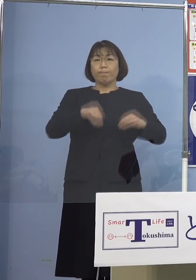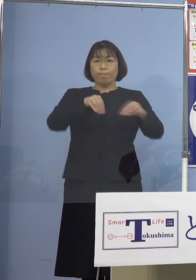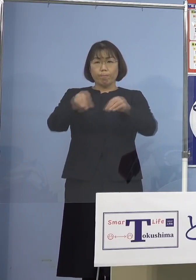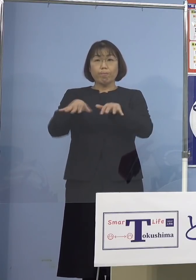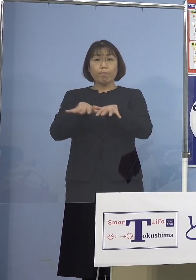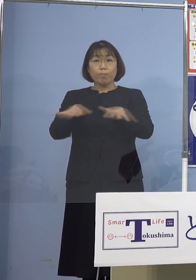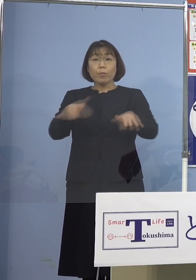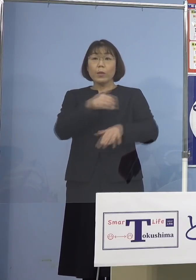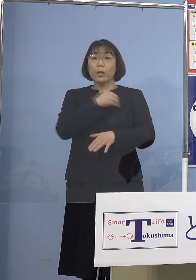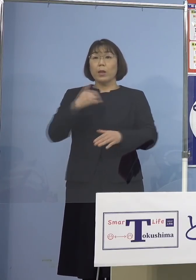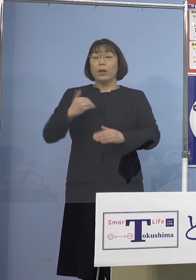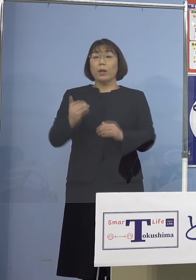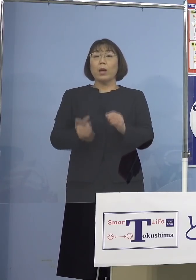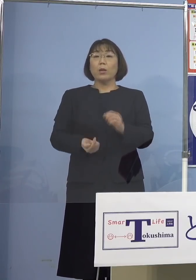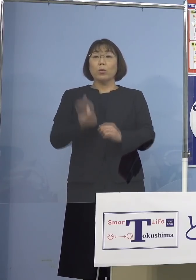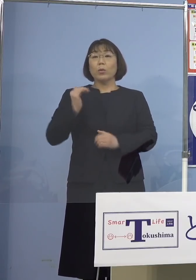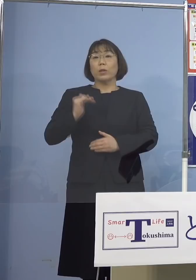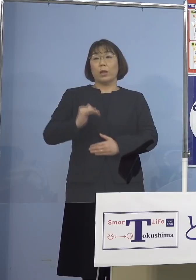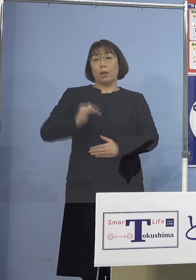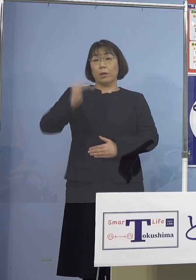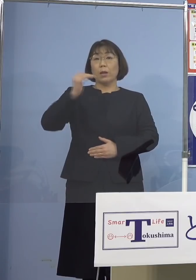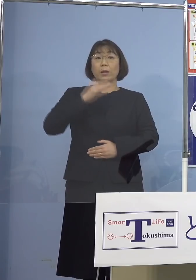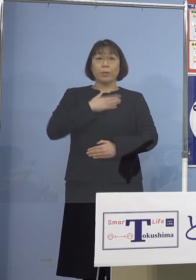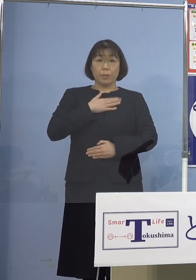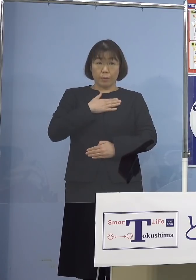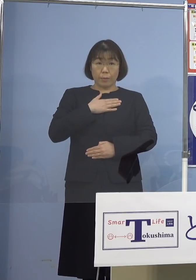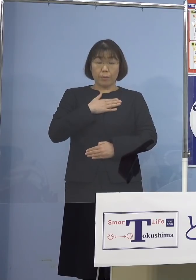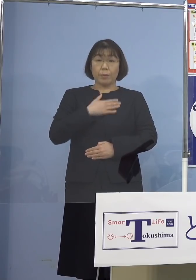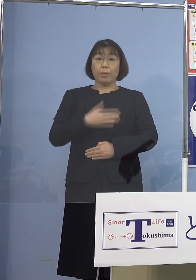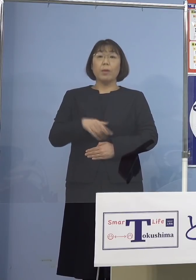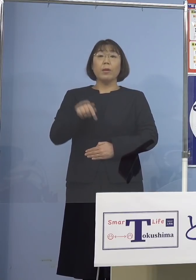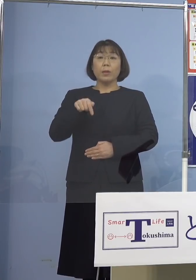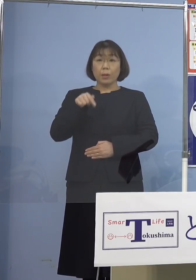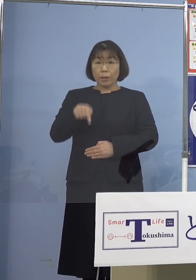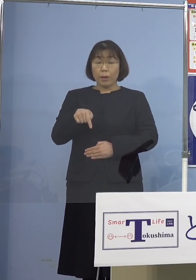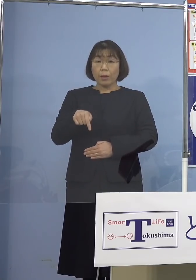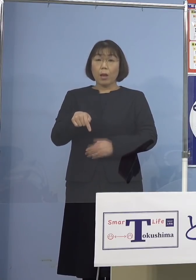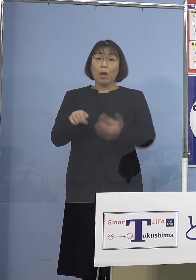可能性が高いことが分かりました このことからこの9名に